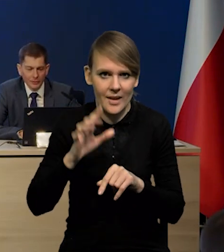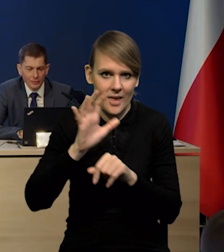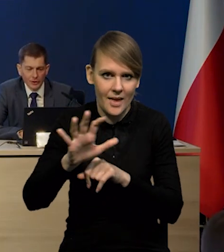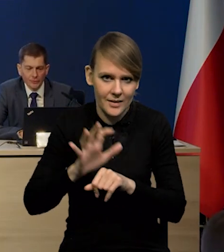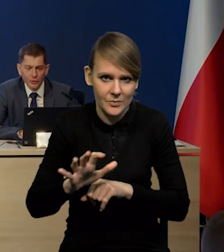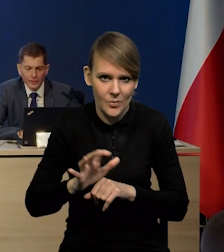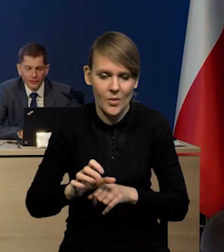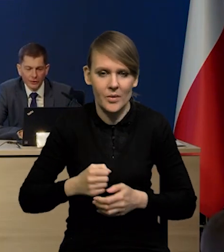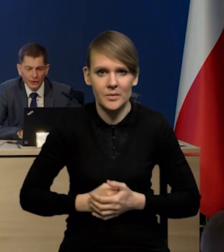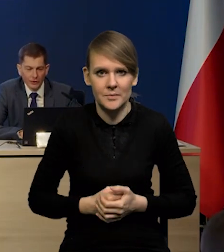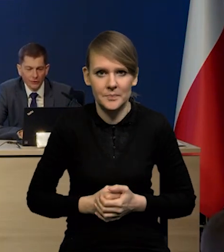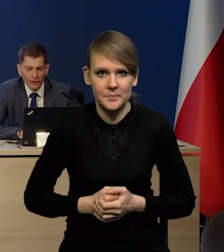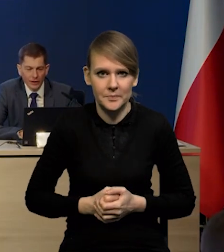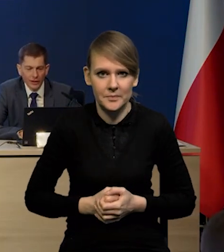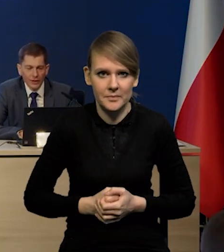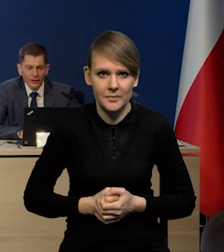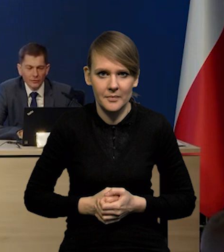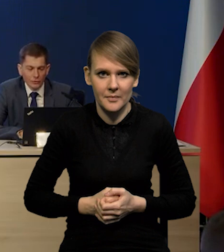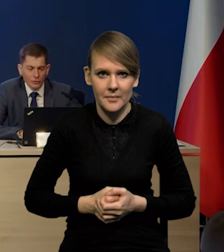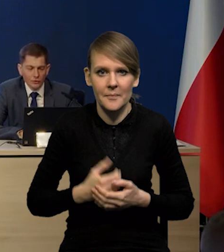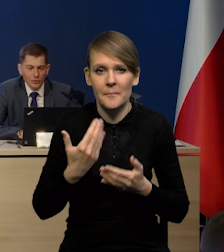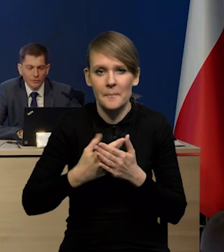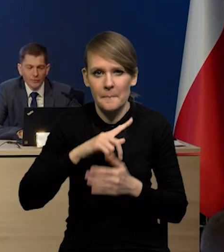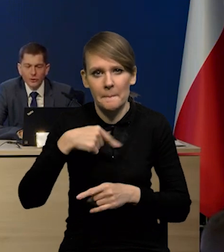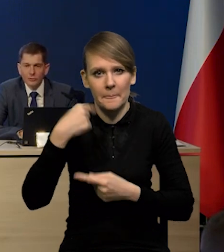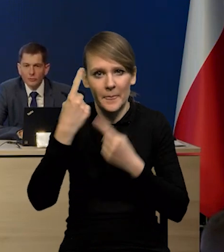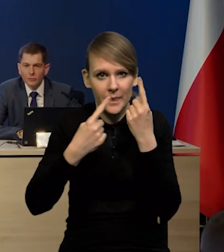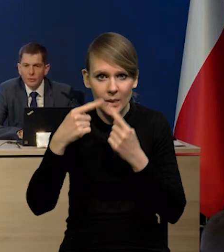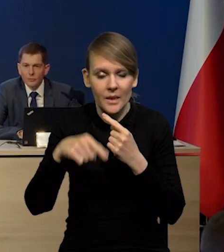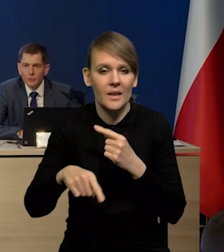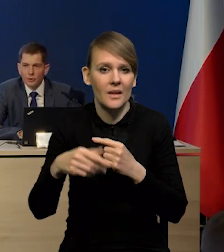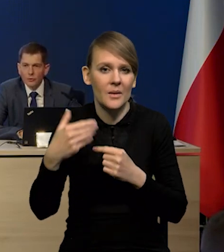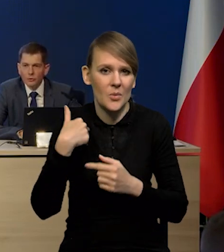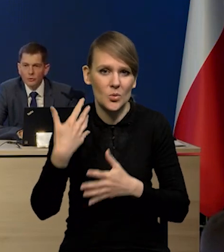czy nasze w ogóle saldo handlowe. W związku z tym spodziewamy się, że po tym słabszym roku,